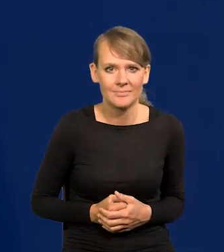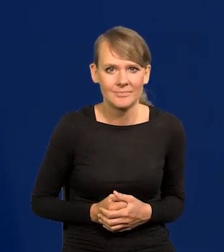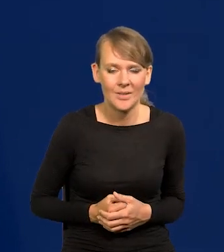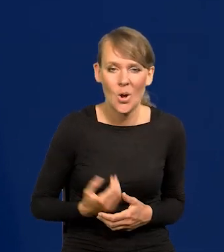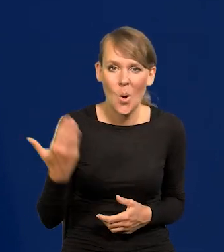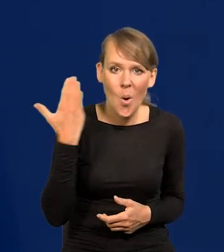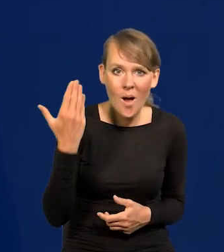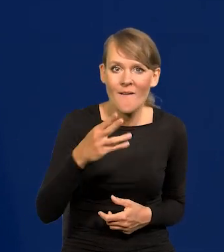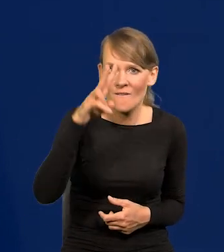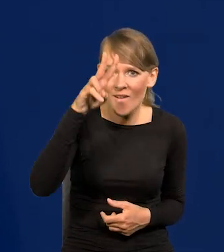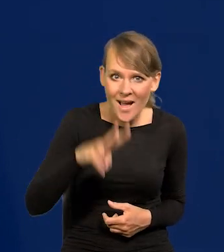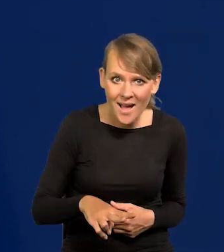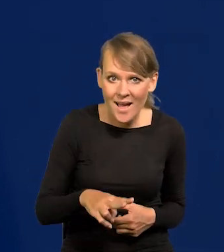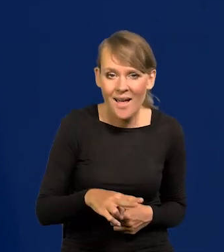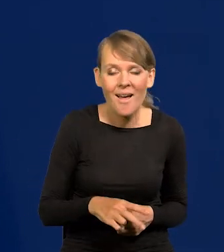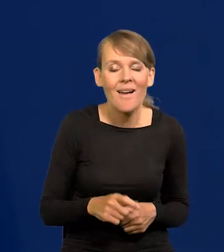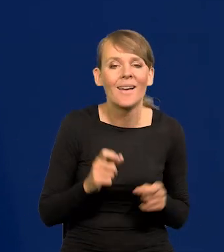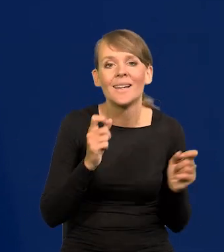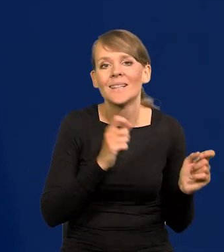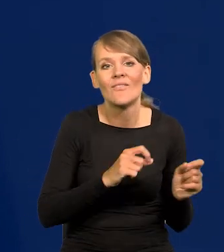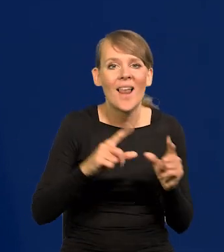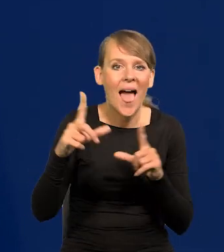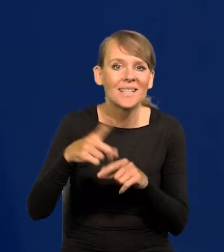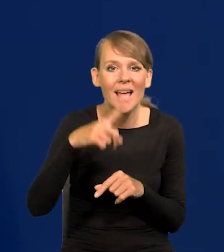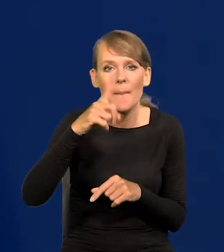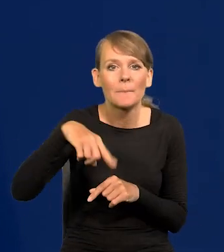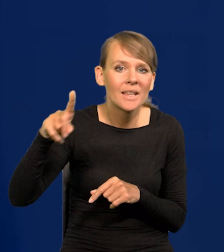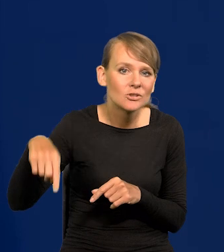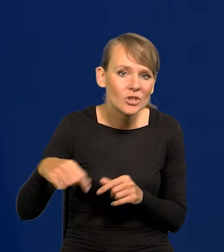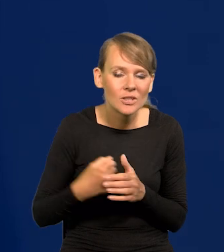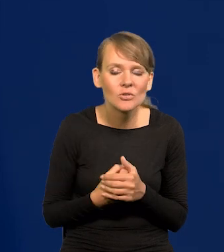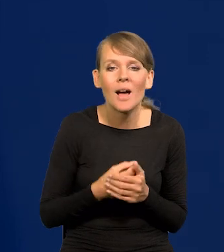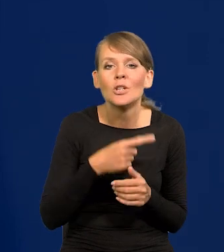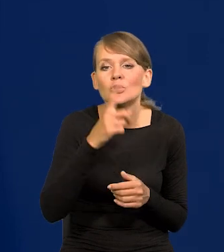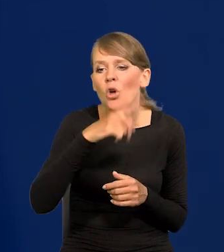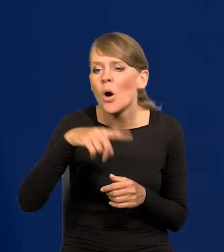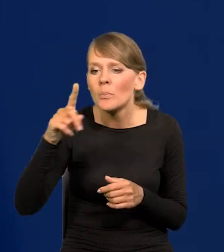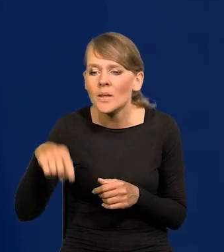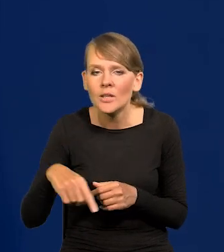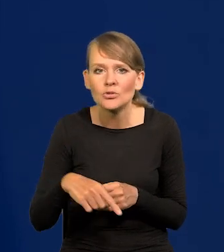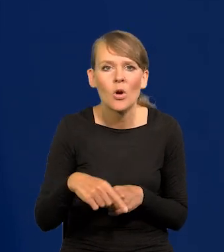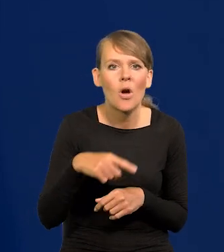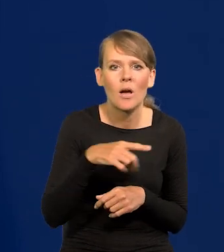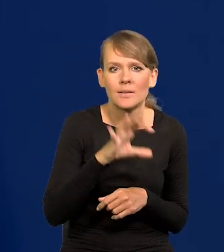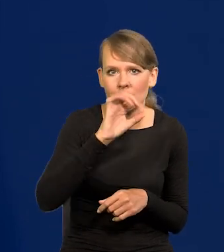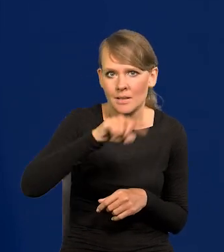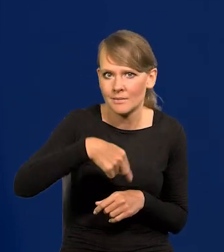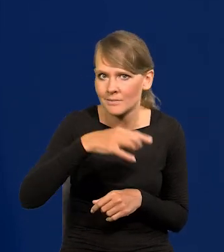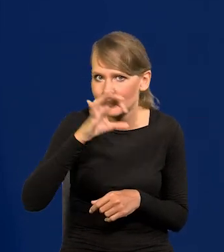Dwa ostatnie miesiące inflacja miesięczna, z miesiąca na miesiąc wynosi 0,0.